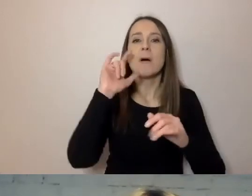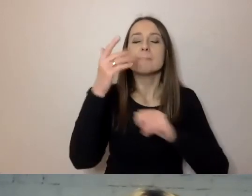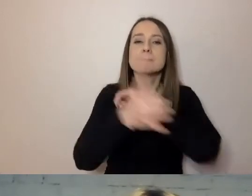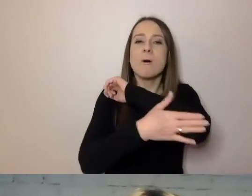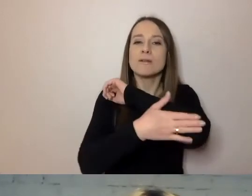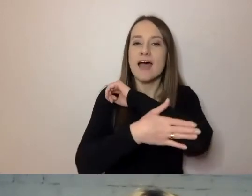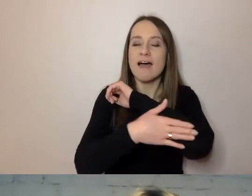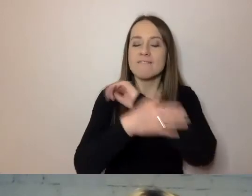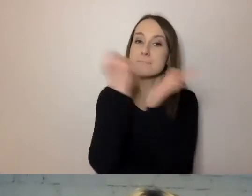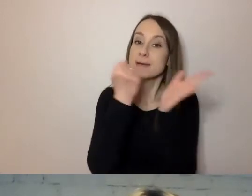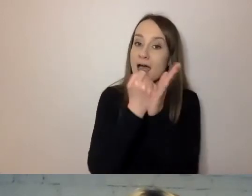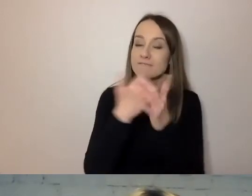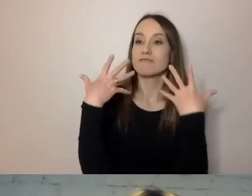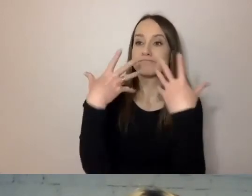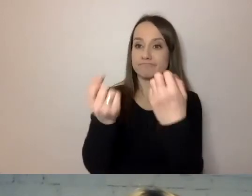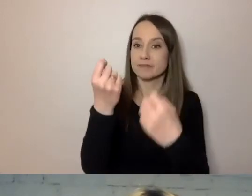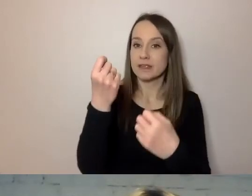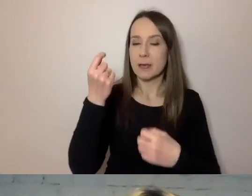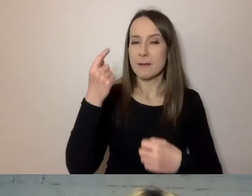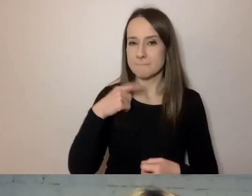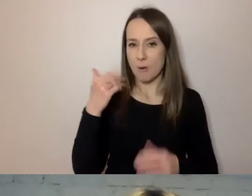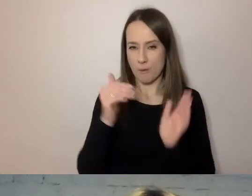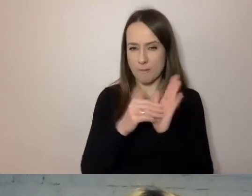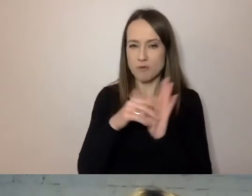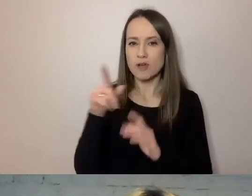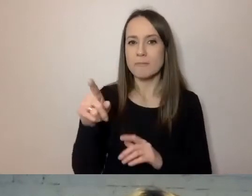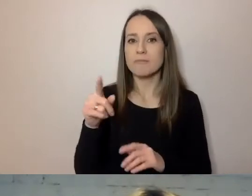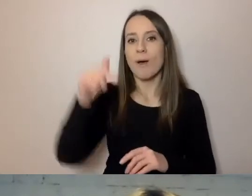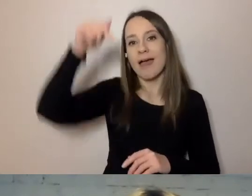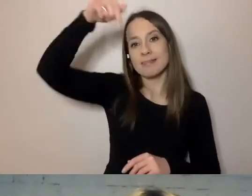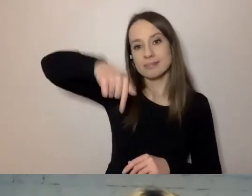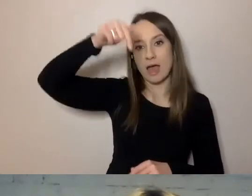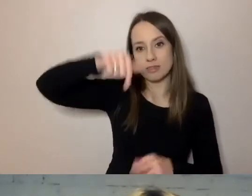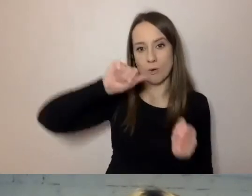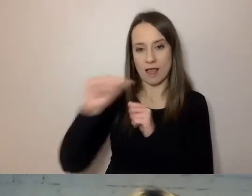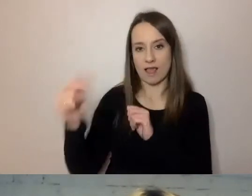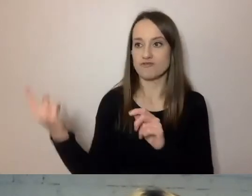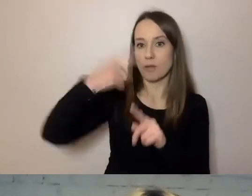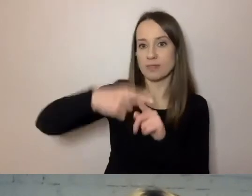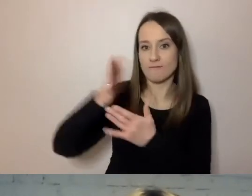tak naprawdę odbiorcy rzadko potrzebne, jest odesłane na dole do dodatkowego rozdziału, który ma swój tytuł.